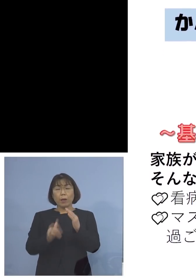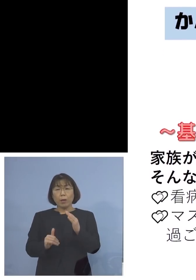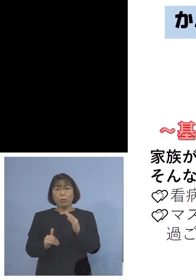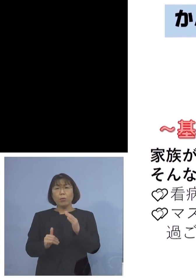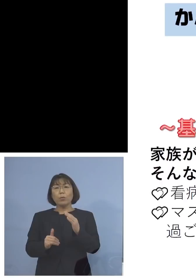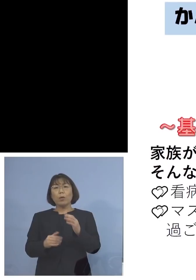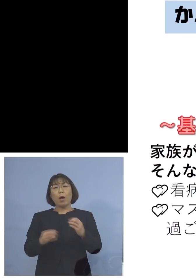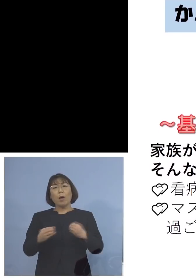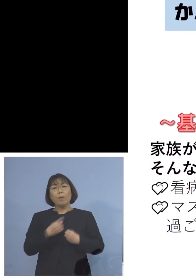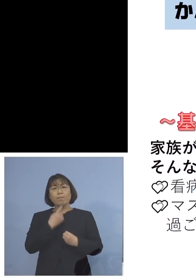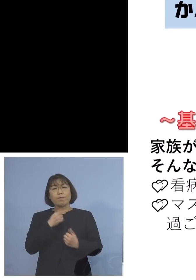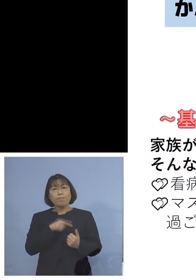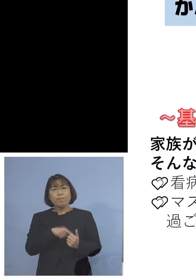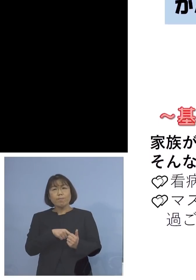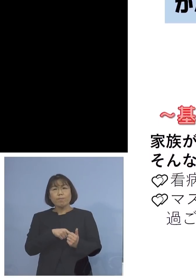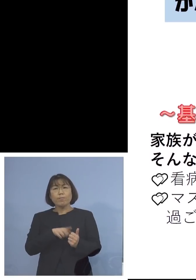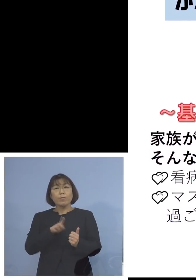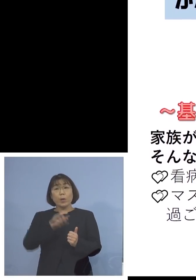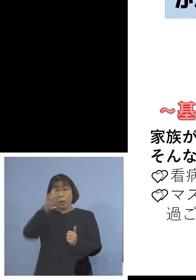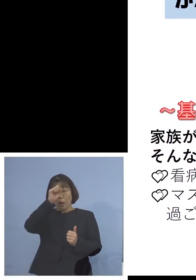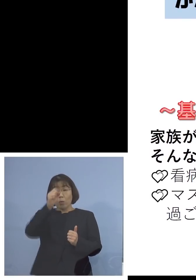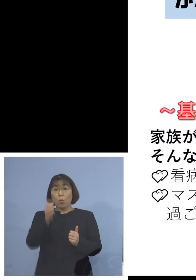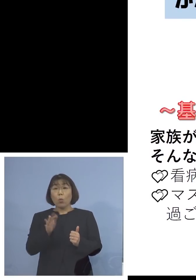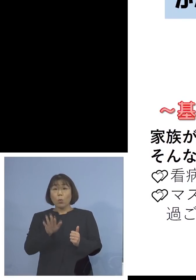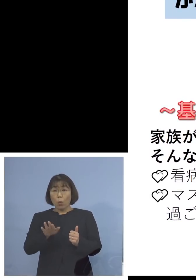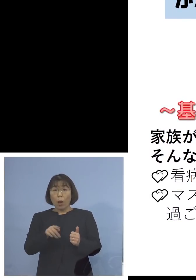つまり何らかの有症状者の方が おられると